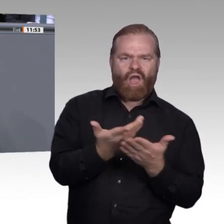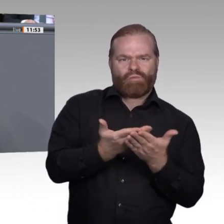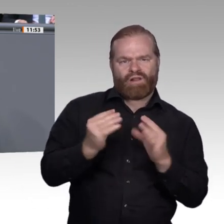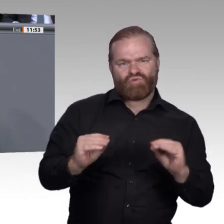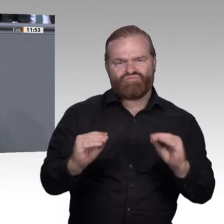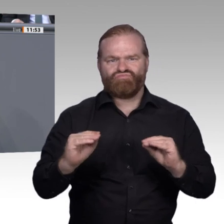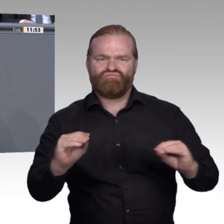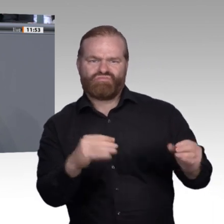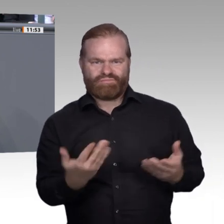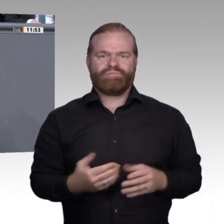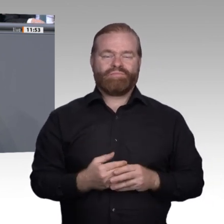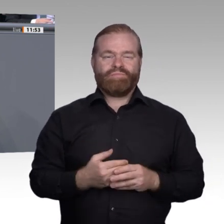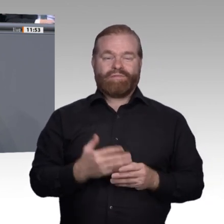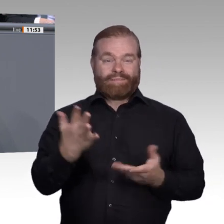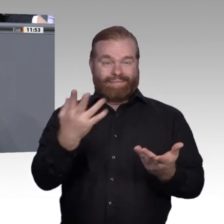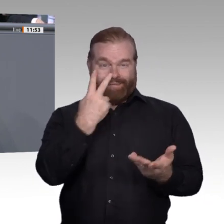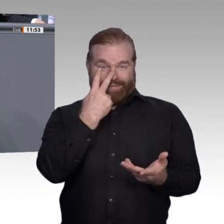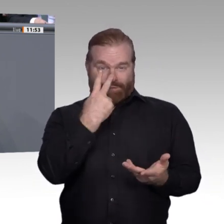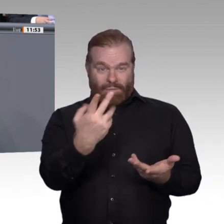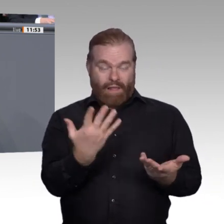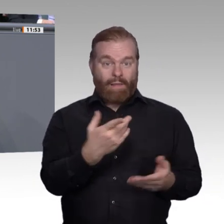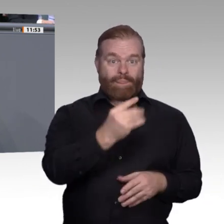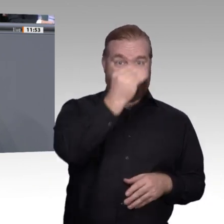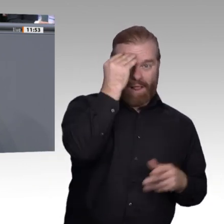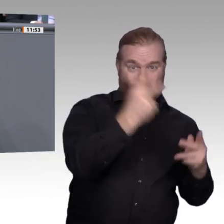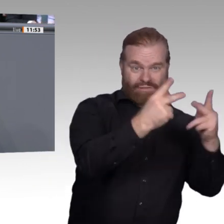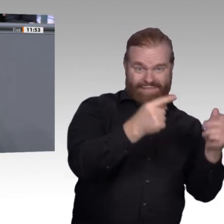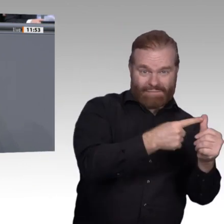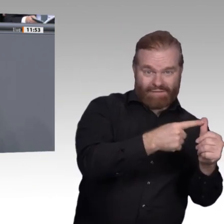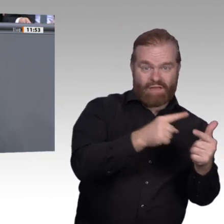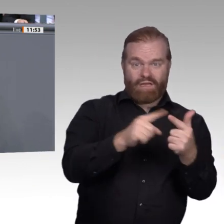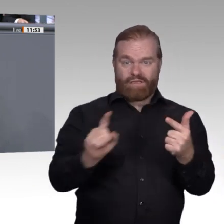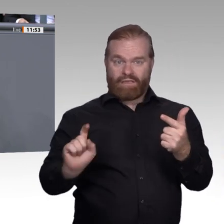Wir wollen aber auch einen freieren Zugang zu Fortund Weiterbildung. Wir müssen für